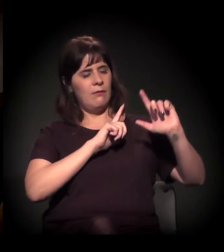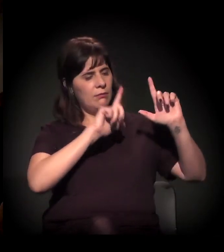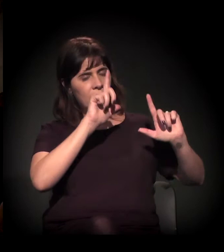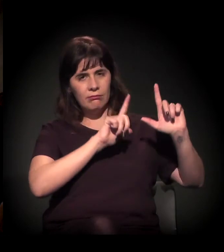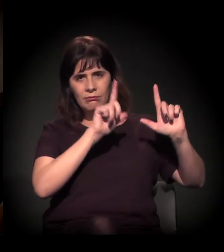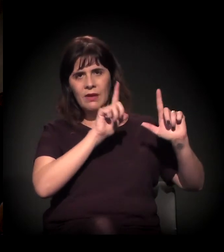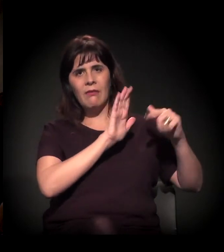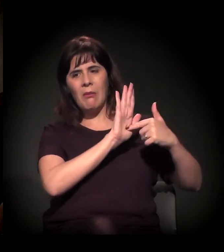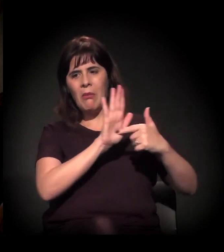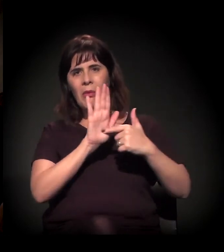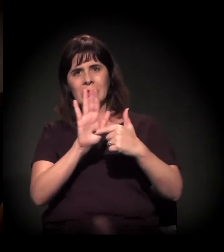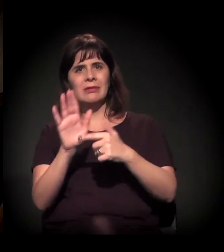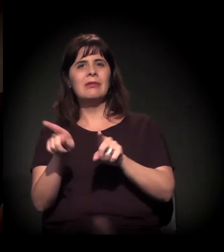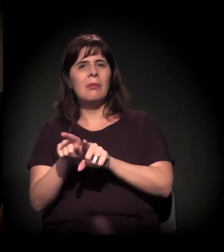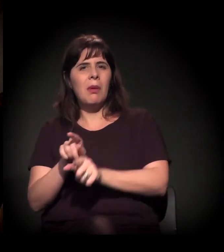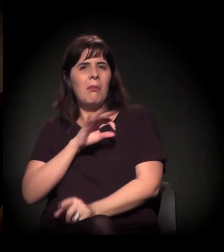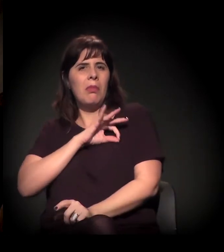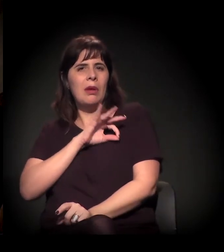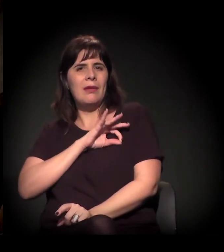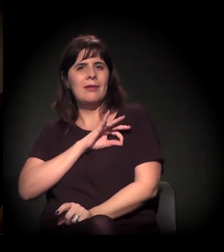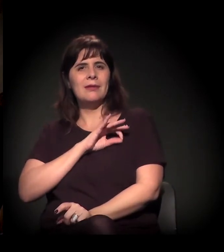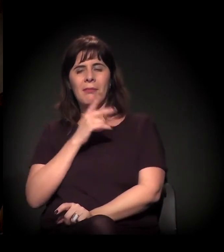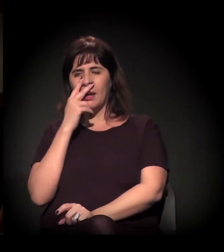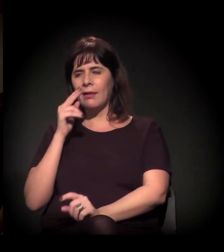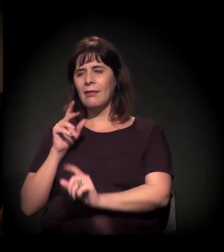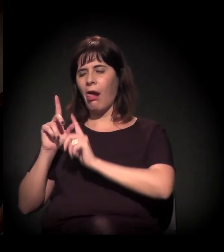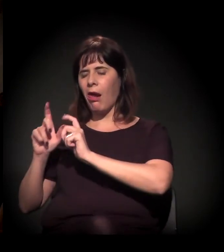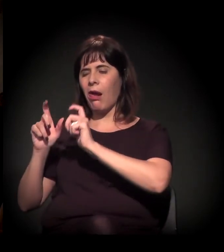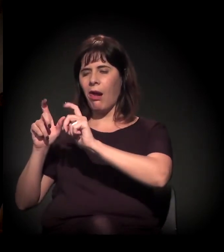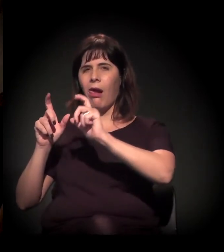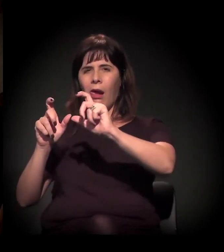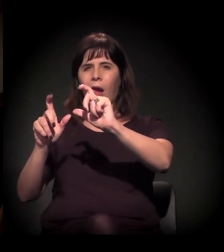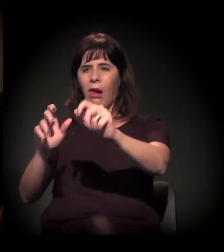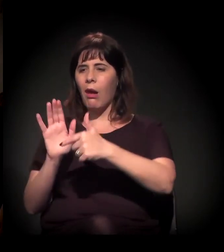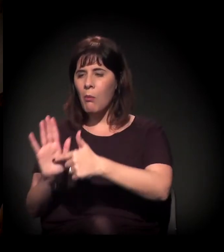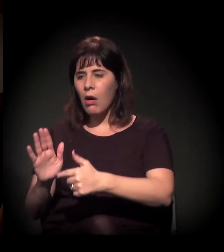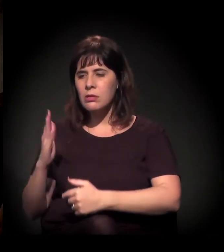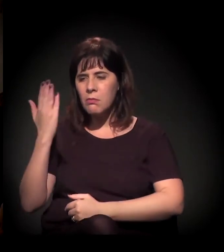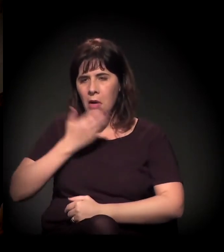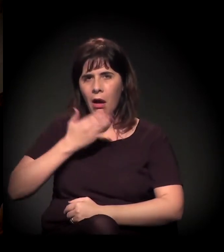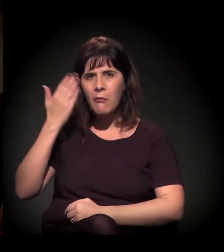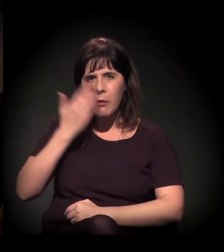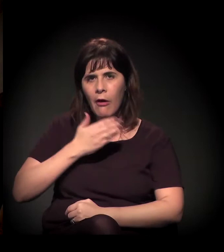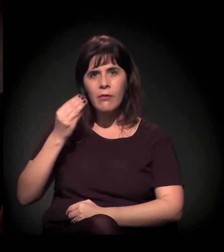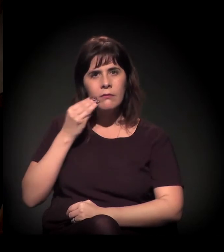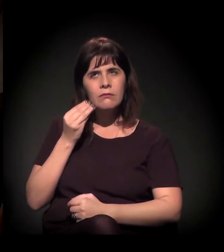que eles tinham acumulado, sei lá, há milianos e tudo, para justificar e criar aquela imagem de